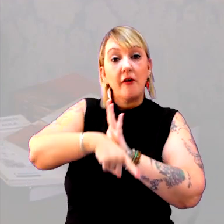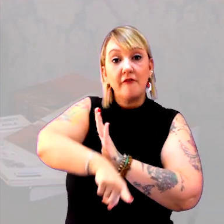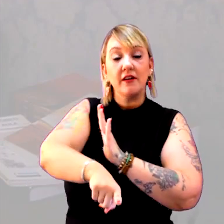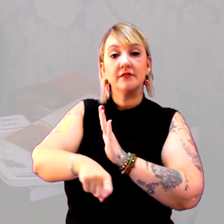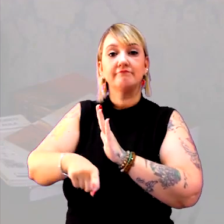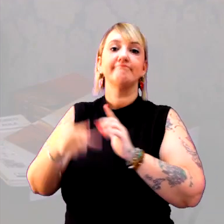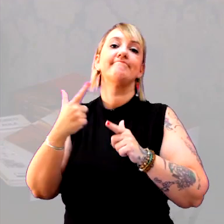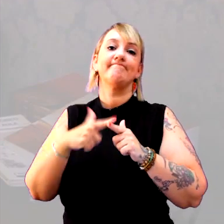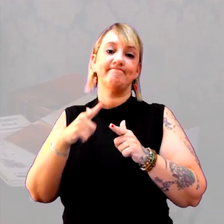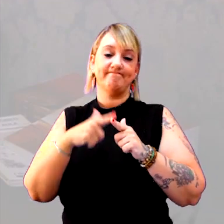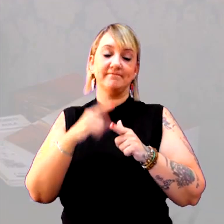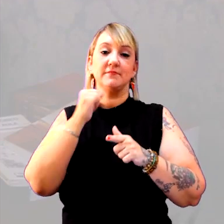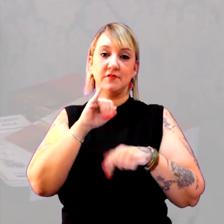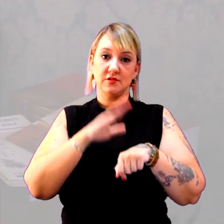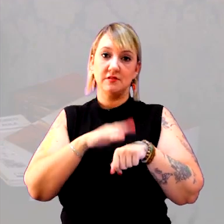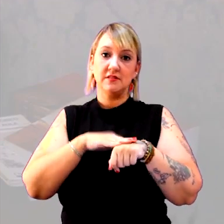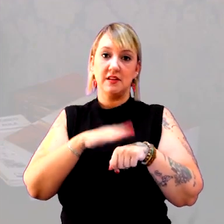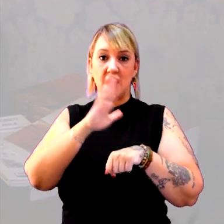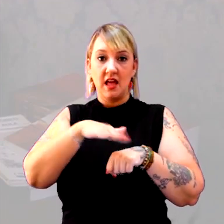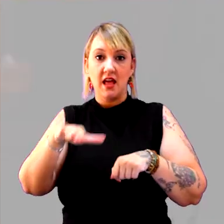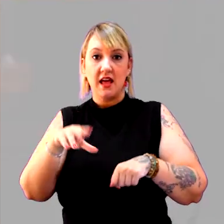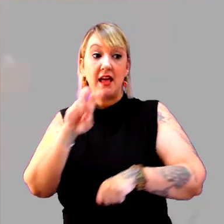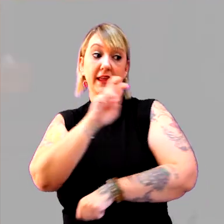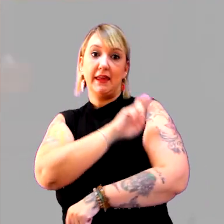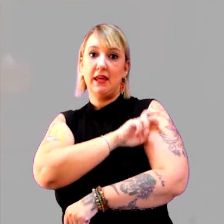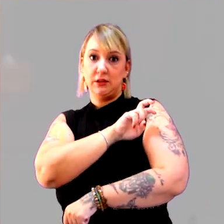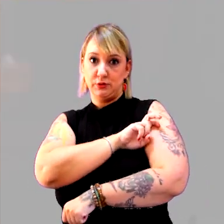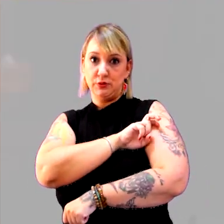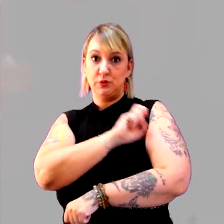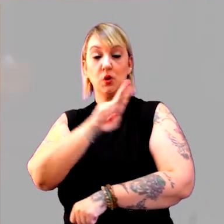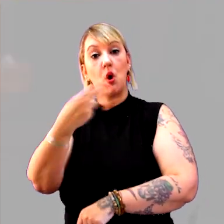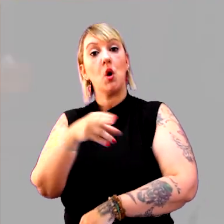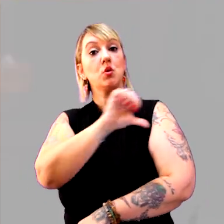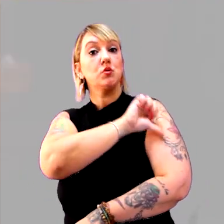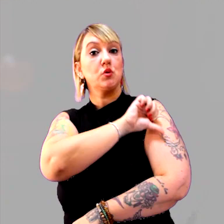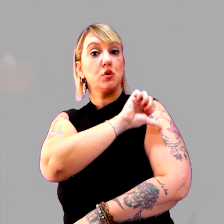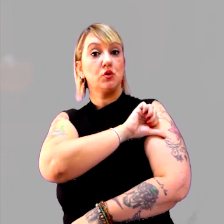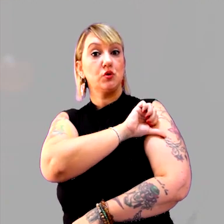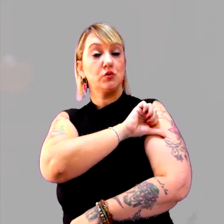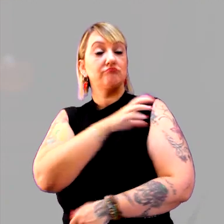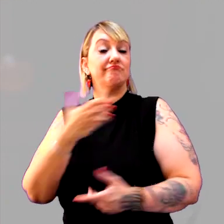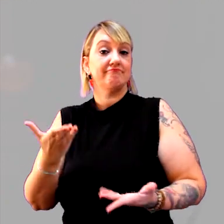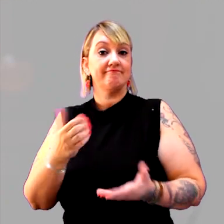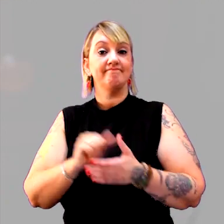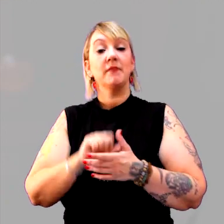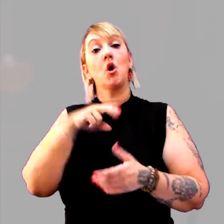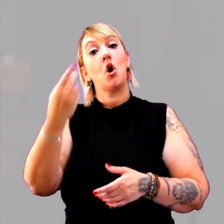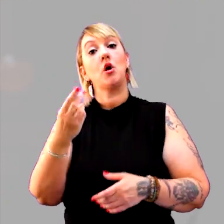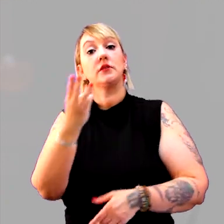Você está fazendo com alunos do 5º ano ou do 9º ano do fundamental. Ou do 3º ano do médio.